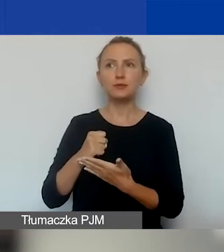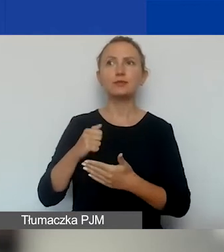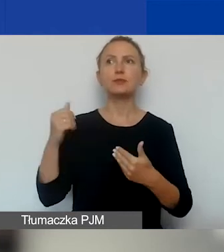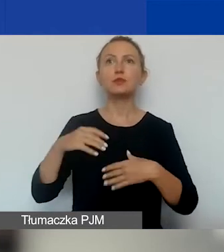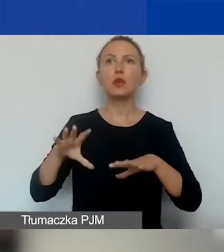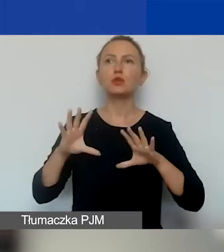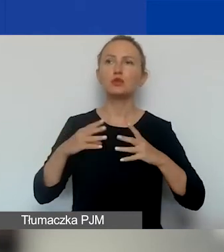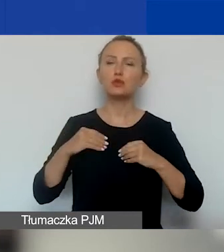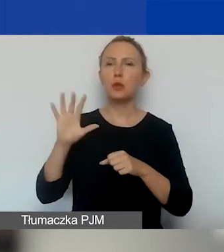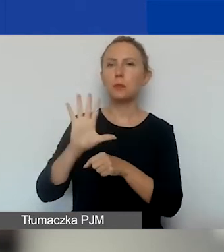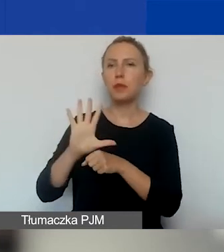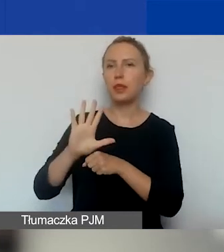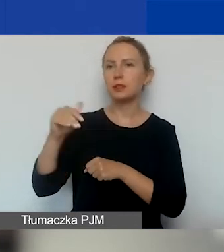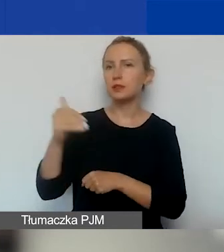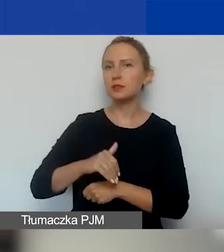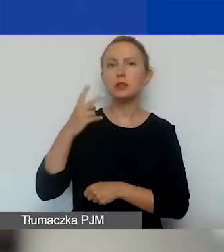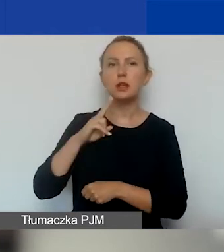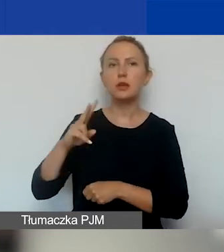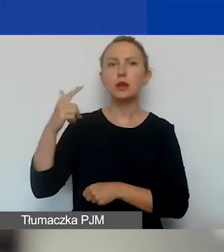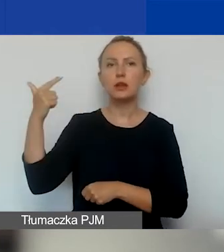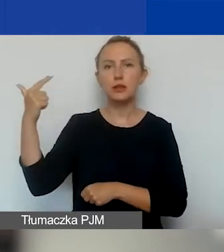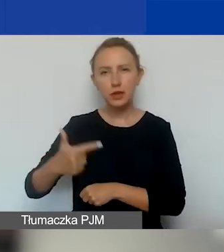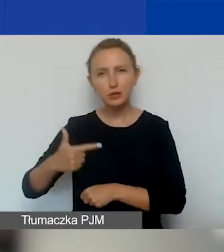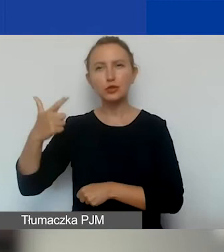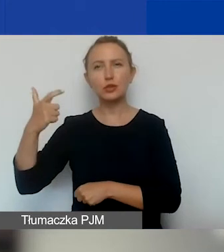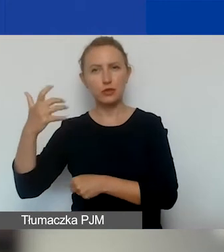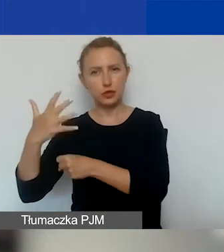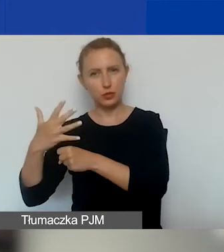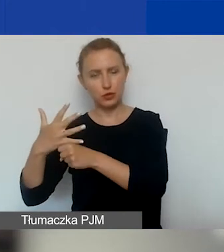to 15 000 euro i 2250 euro,